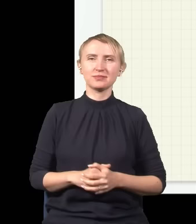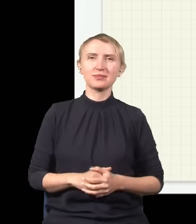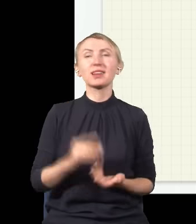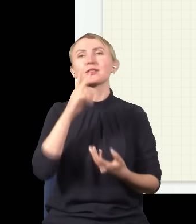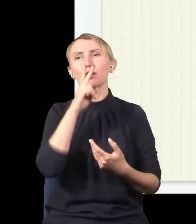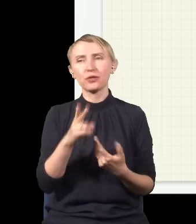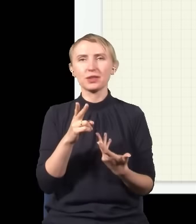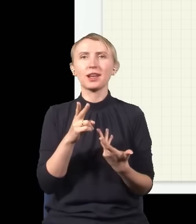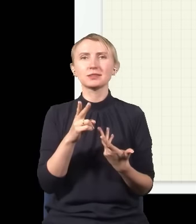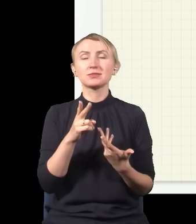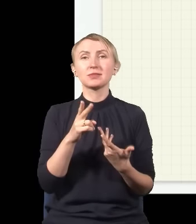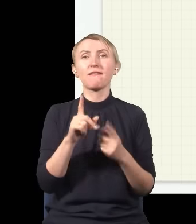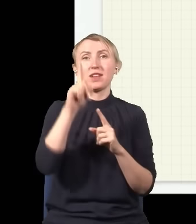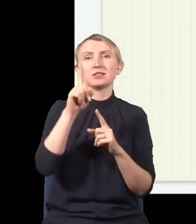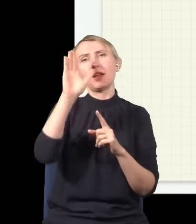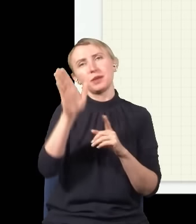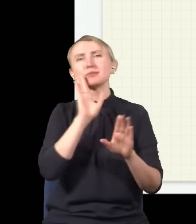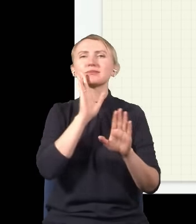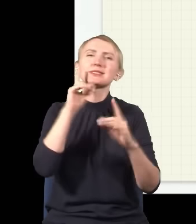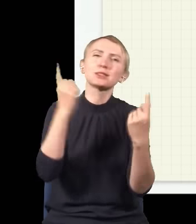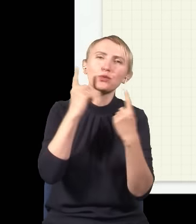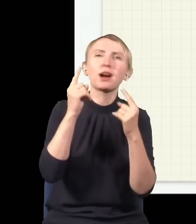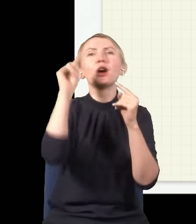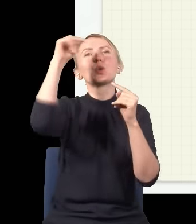że troszeczkę wyżej będzie znowu taka sytuacja, w której dwie górki na siebie trafią,